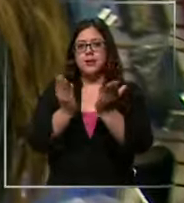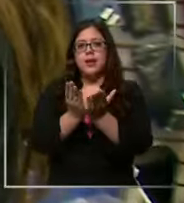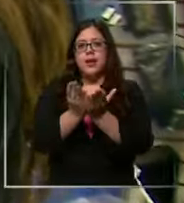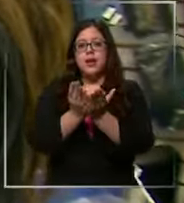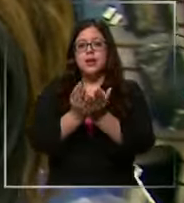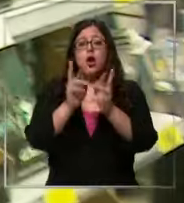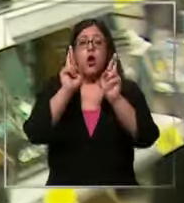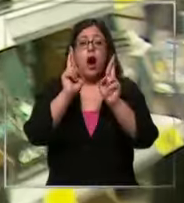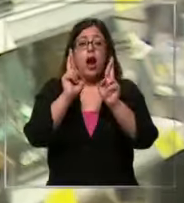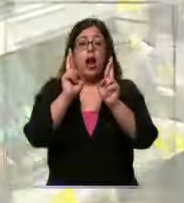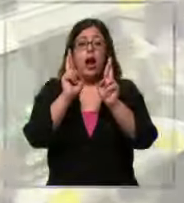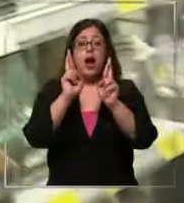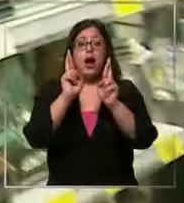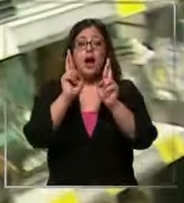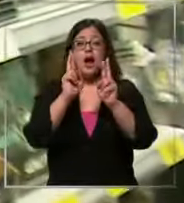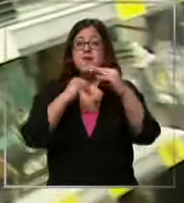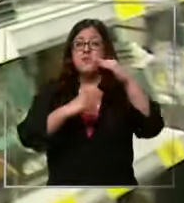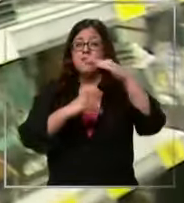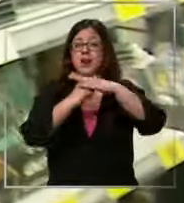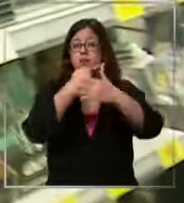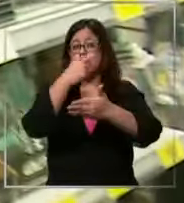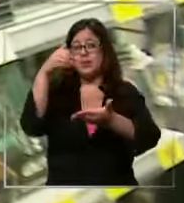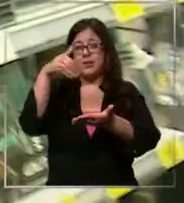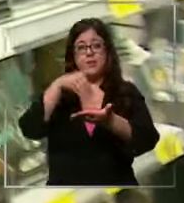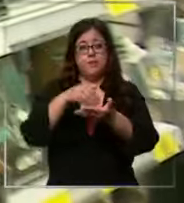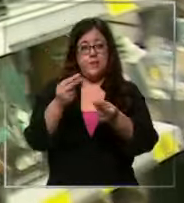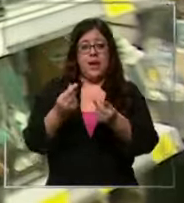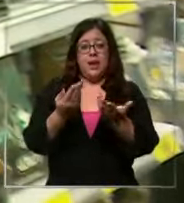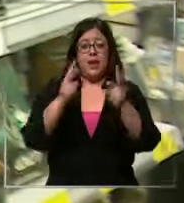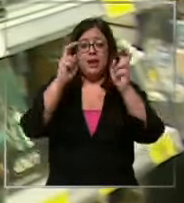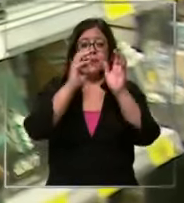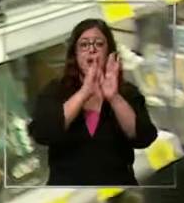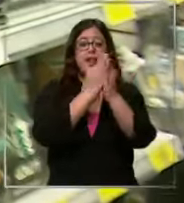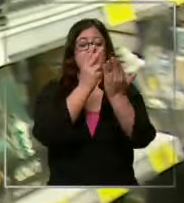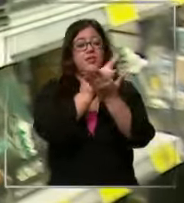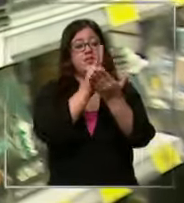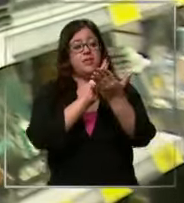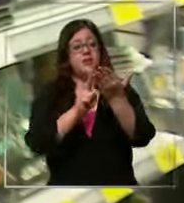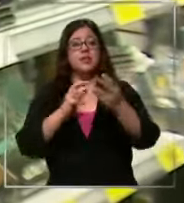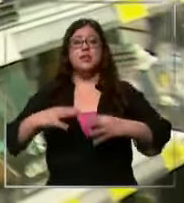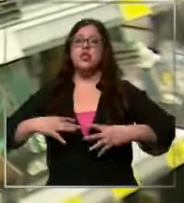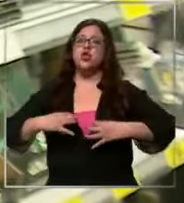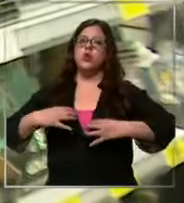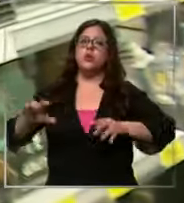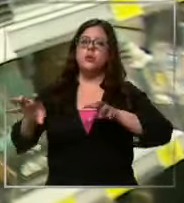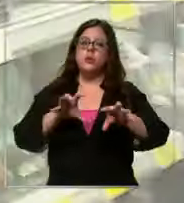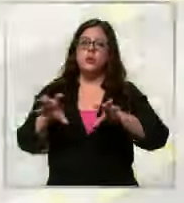100000 entre las dos porque ya con los libros de lectura más el uniforme se está haciendo caro todo